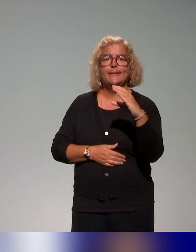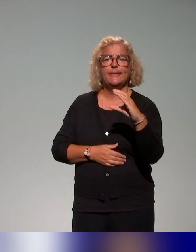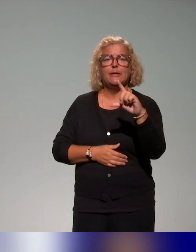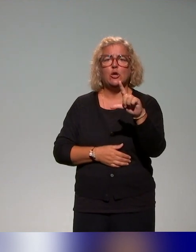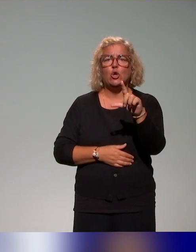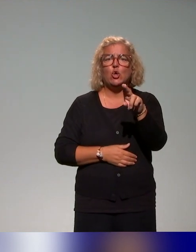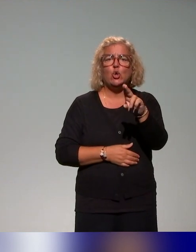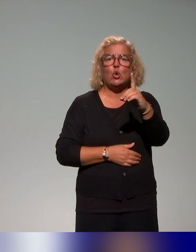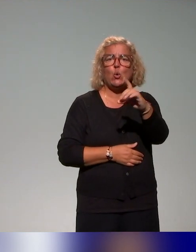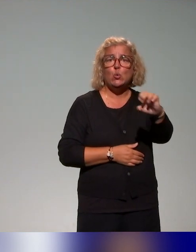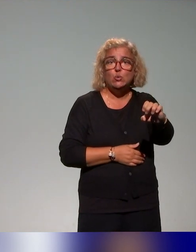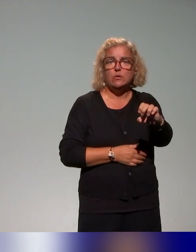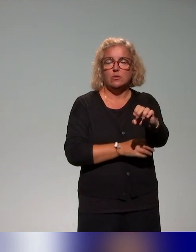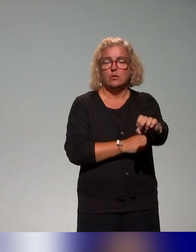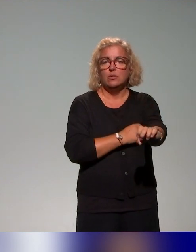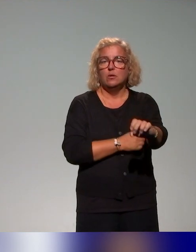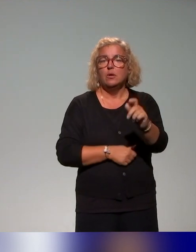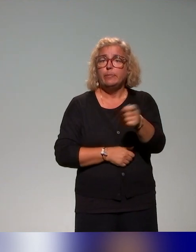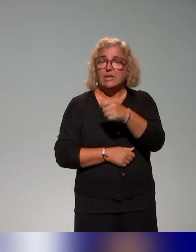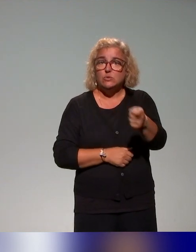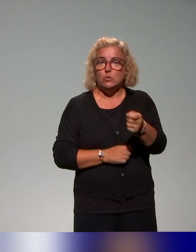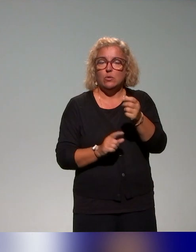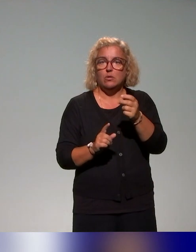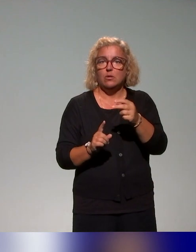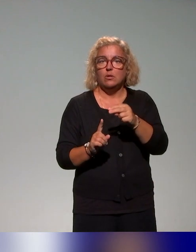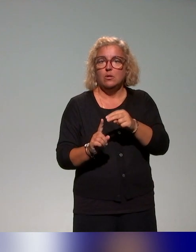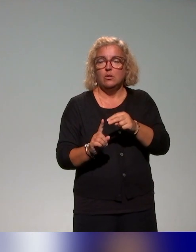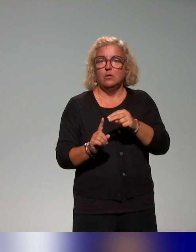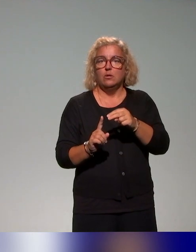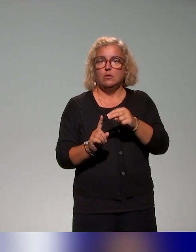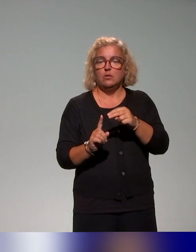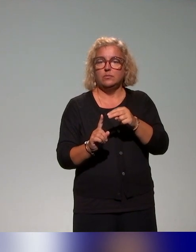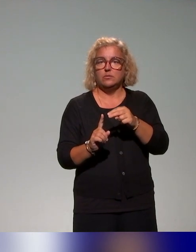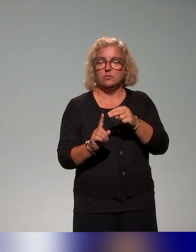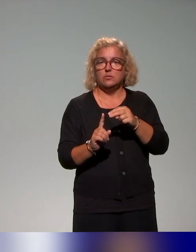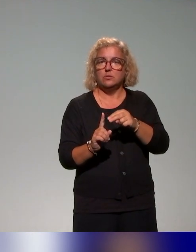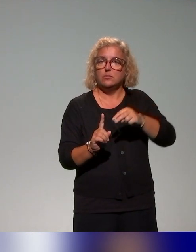inclusive concernant l'inclusion des étudiants en situation de handicap,